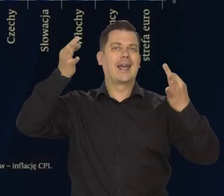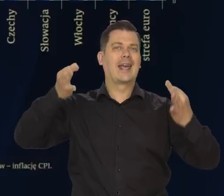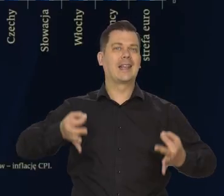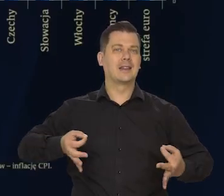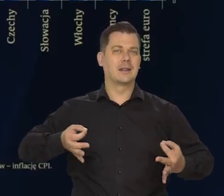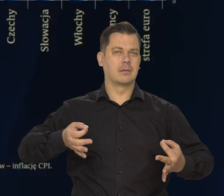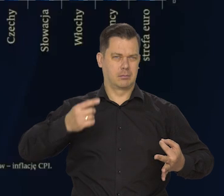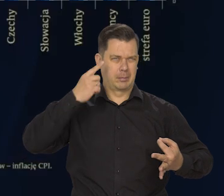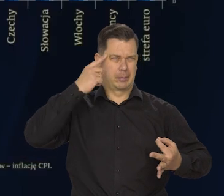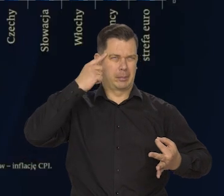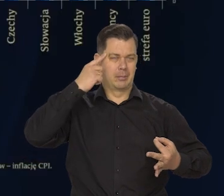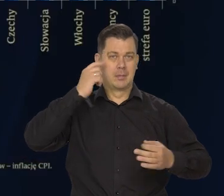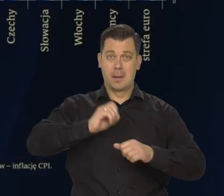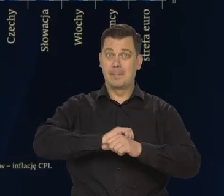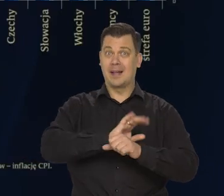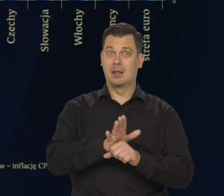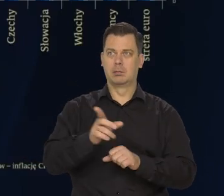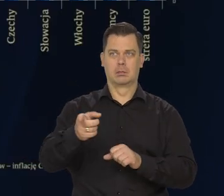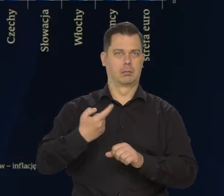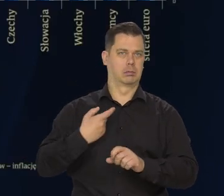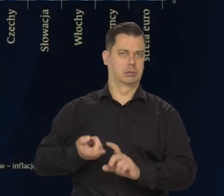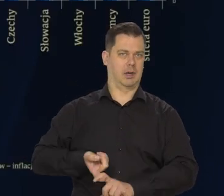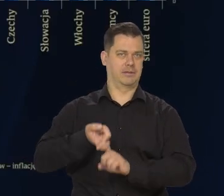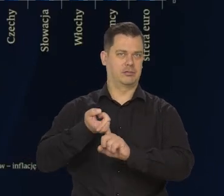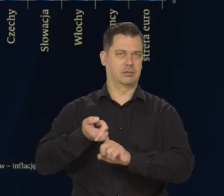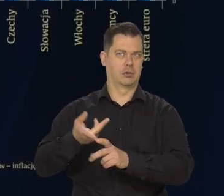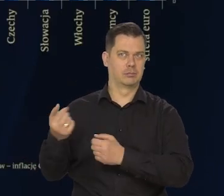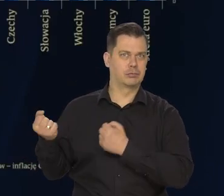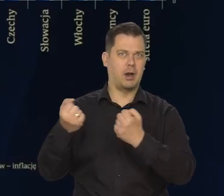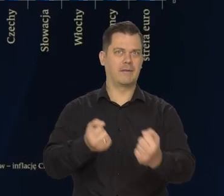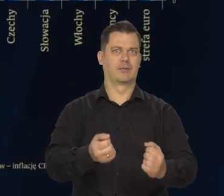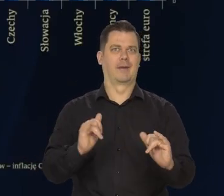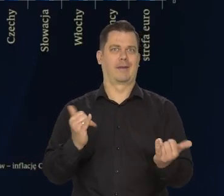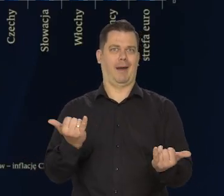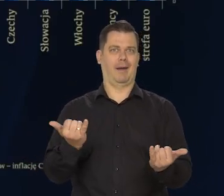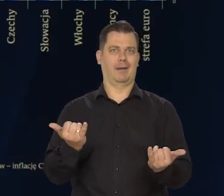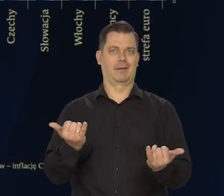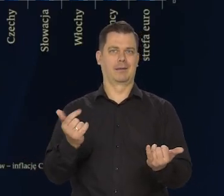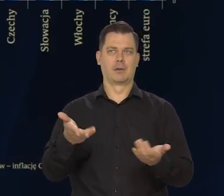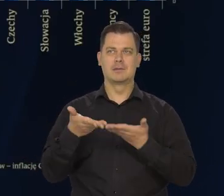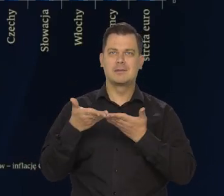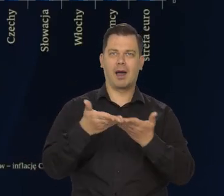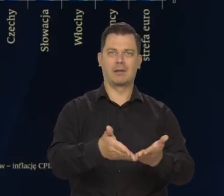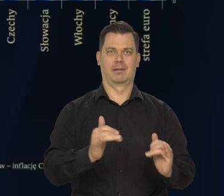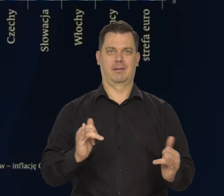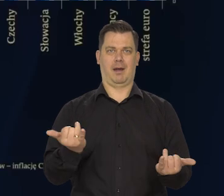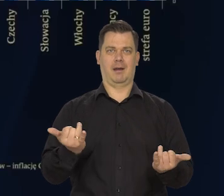Pamiętacie po pandemii? To był ten główny problem. Jak odbudować te łańcuchy dostaw?